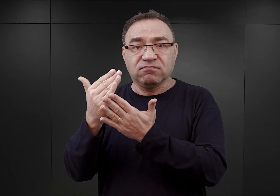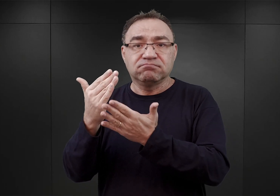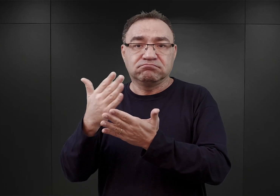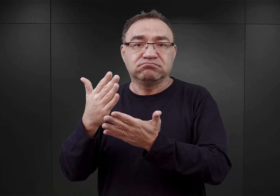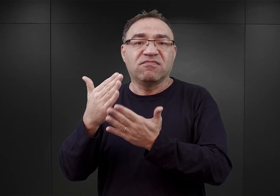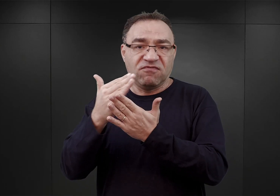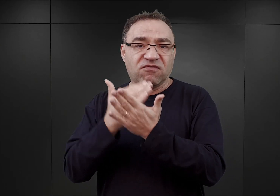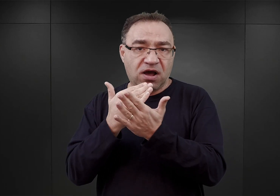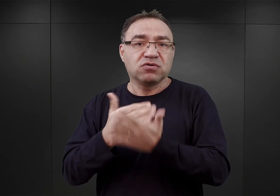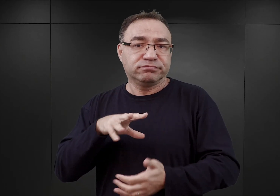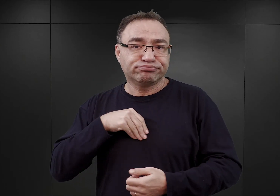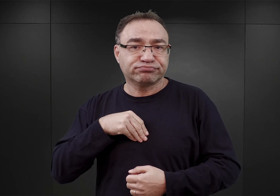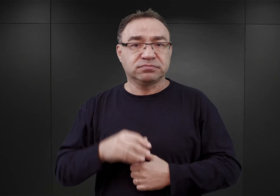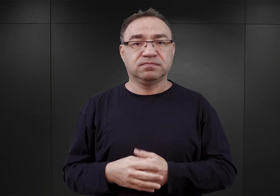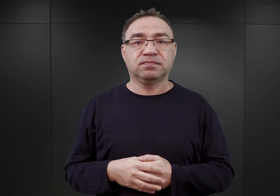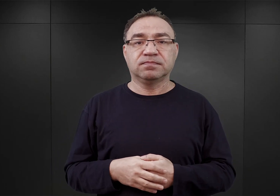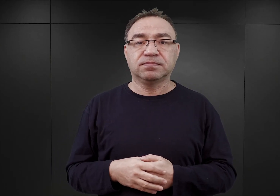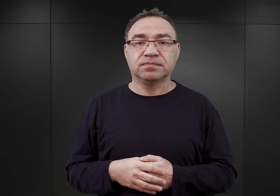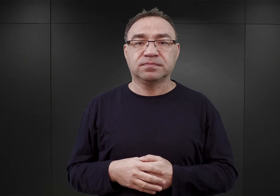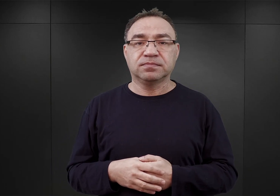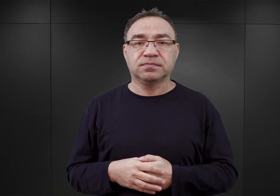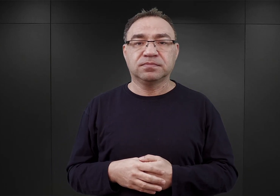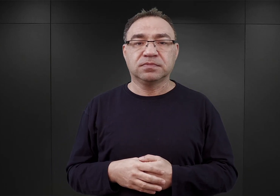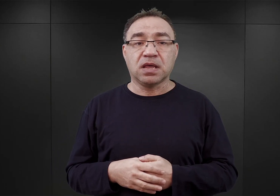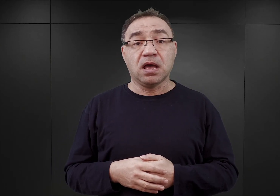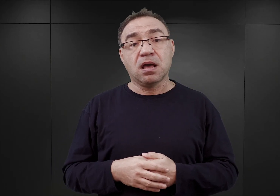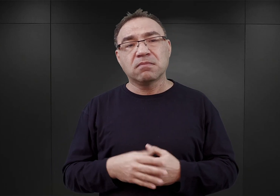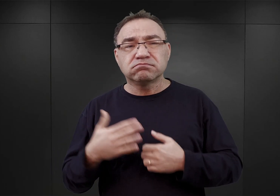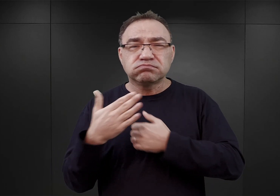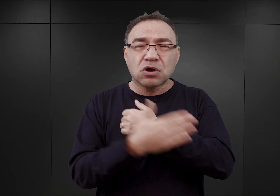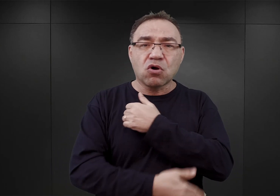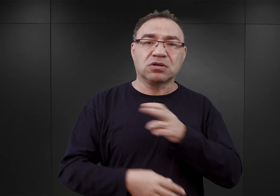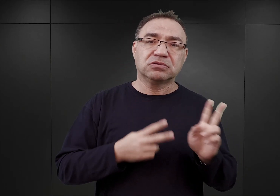Wiemy, że w końcu listopada lub na początku grudnia